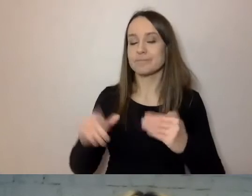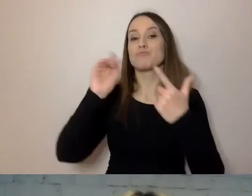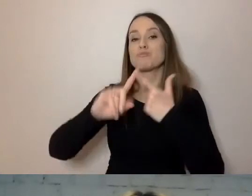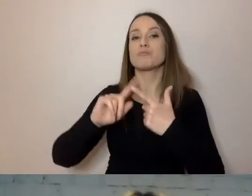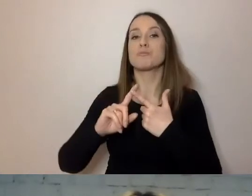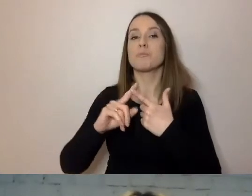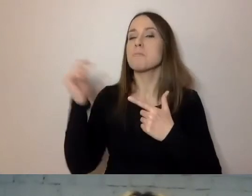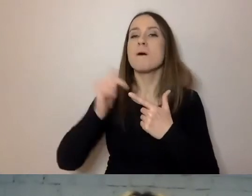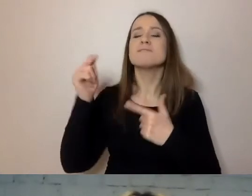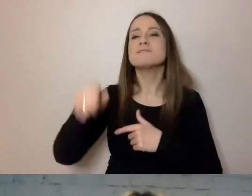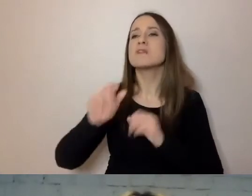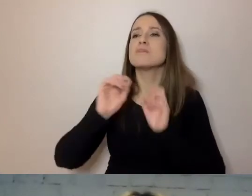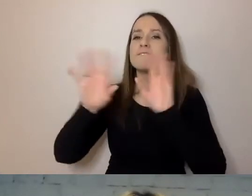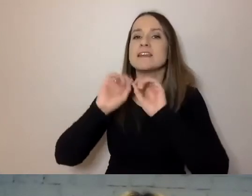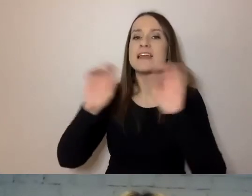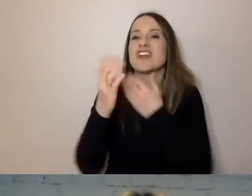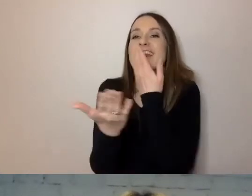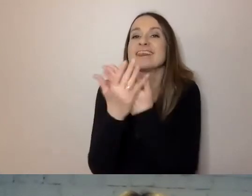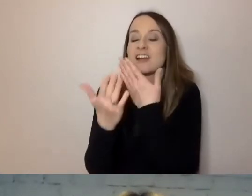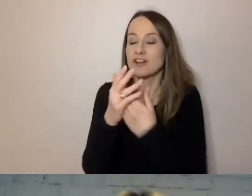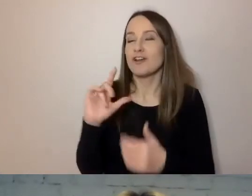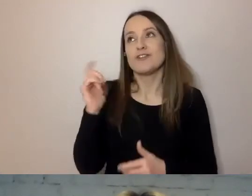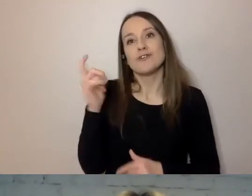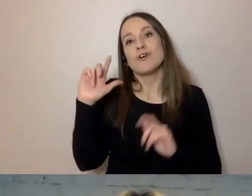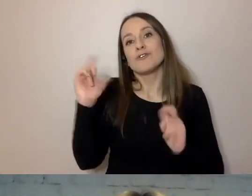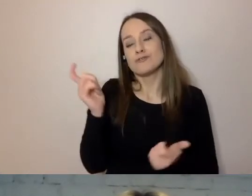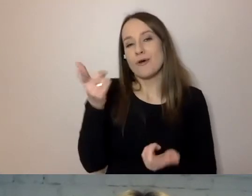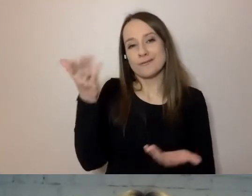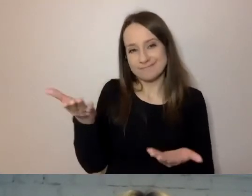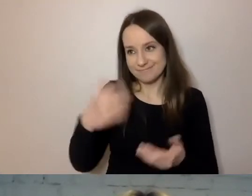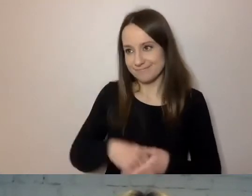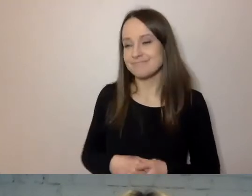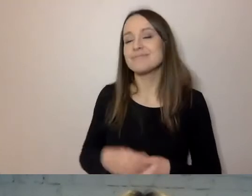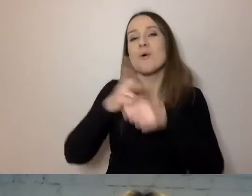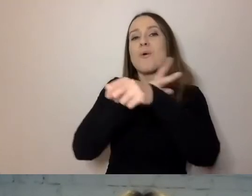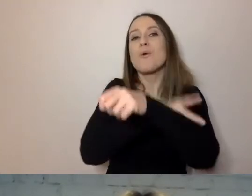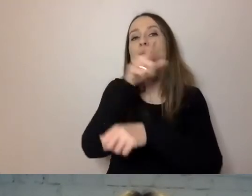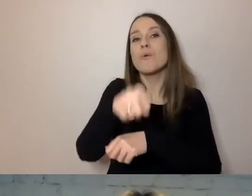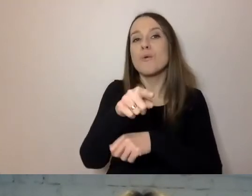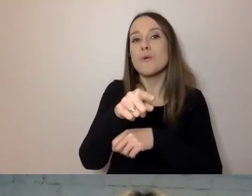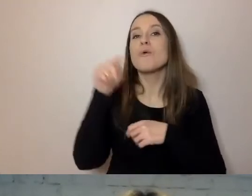I coś, co jest ulubionym fragmentem pism dla urzędników, czyli tzw. podstawa prawna.